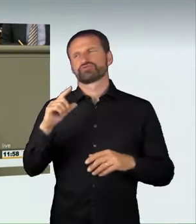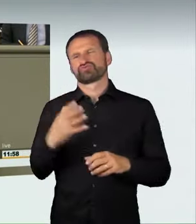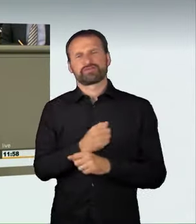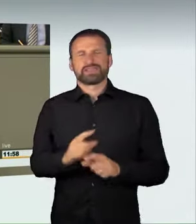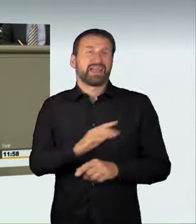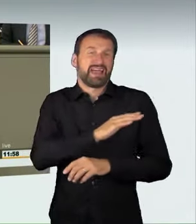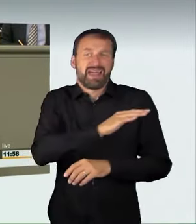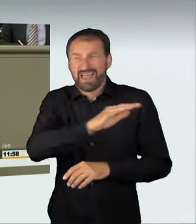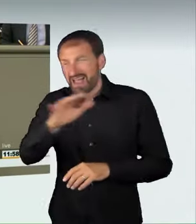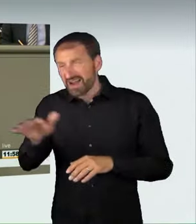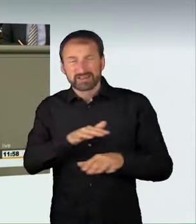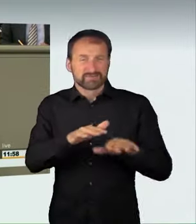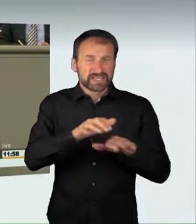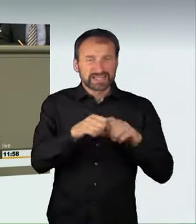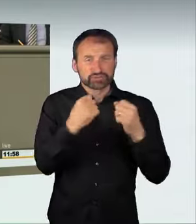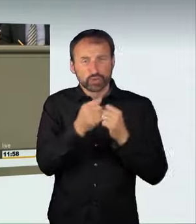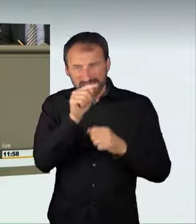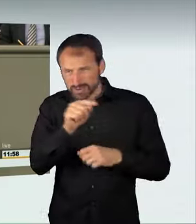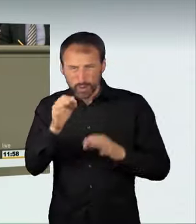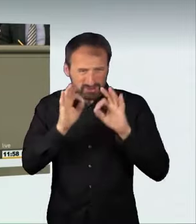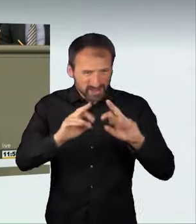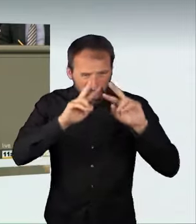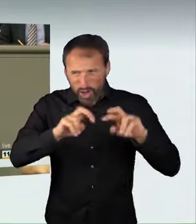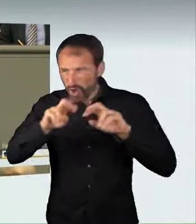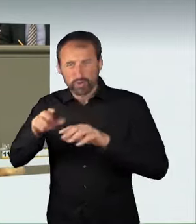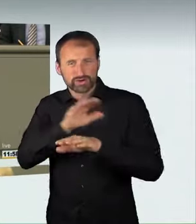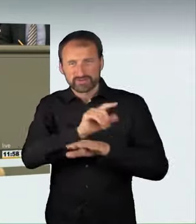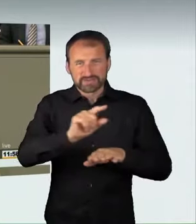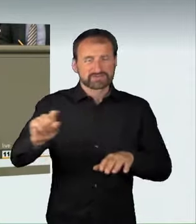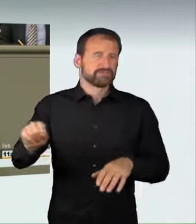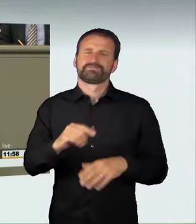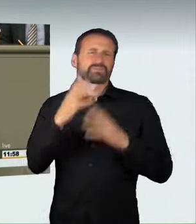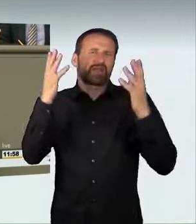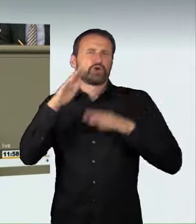gerecht geworden. Es macht eben einen Unterschied, ob jemand 30 km/h zu schnell in der Fußgängerzone